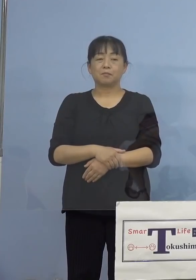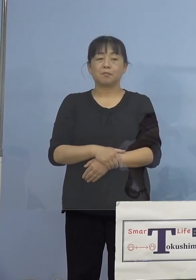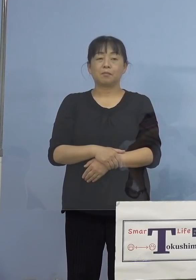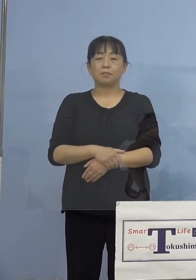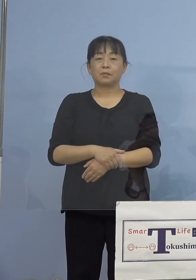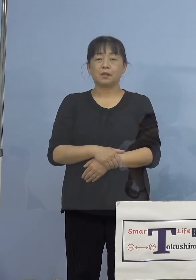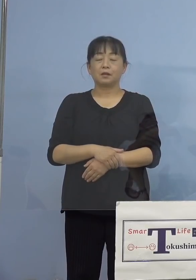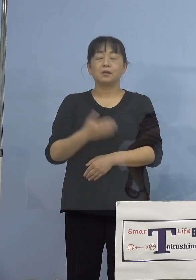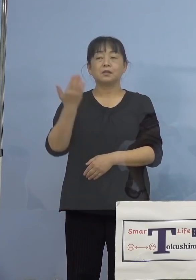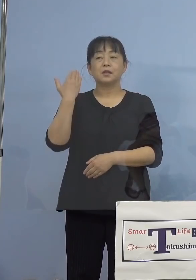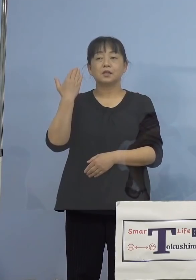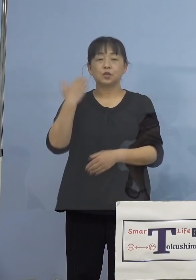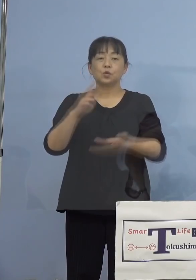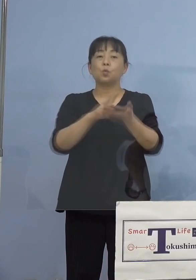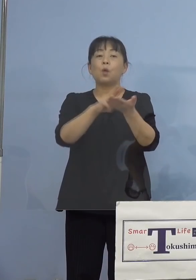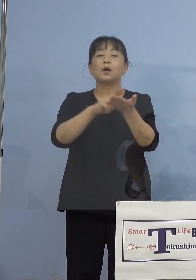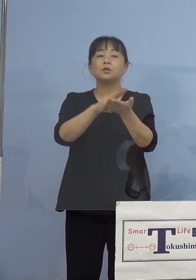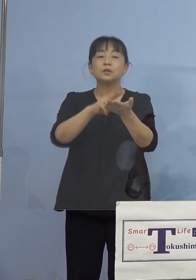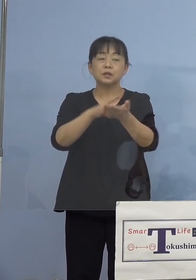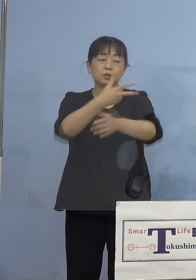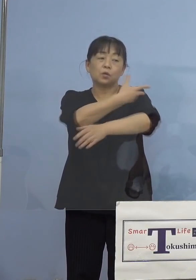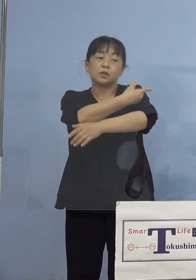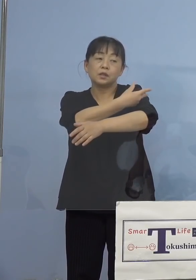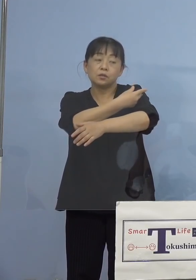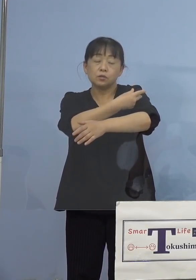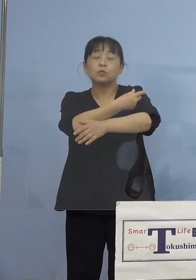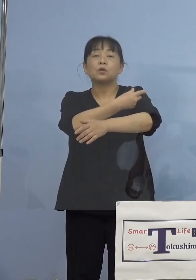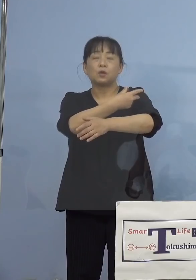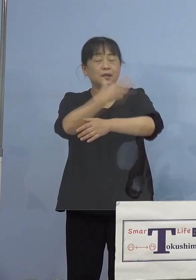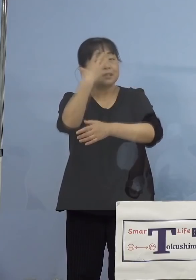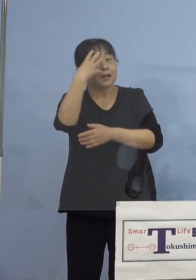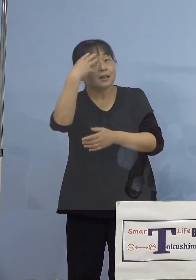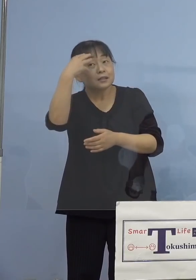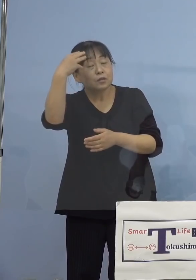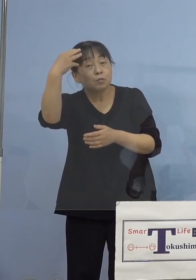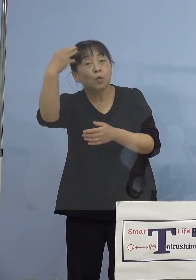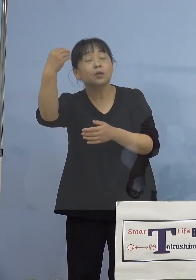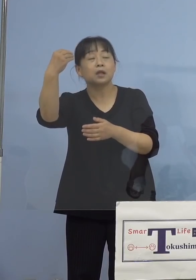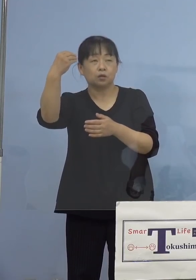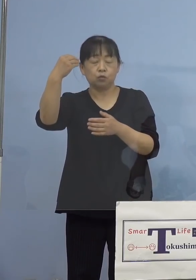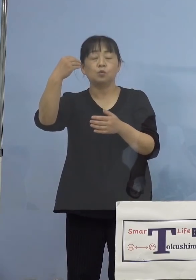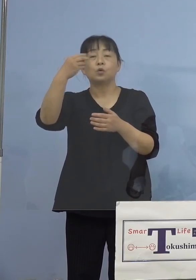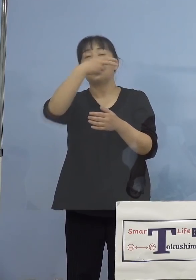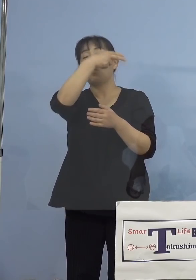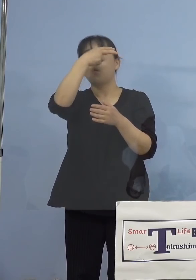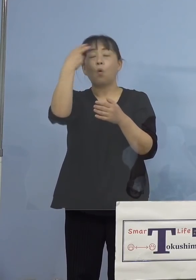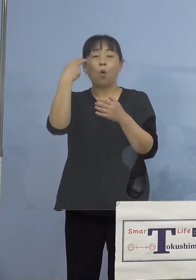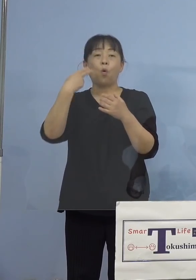先日、ワクチン接種に高い関心を 持っておられる高校生の方が、自ら